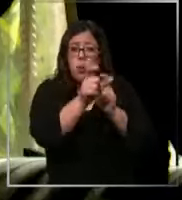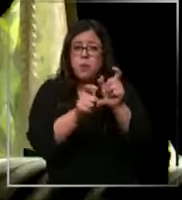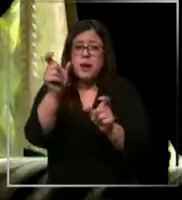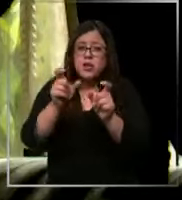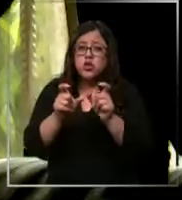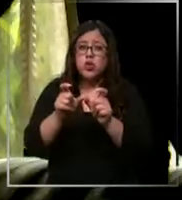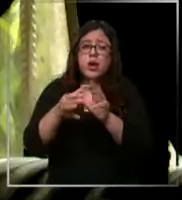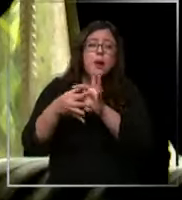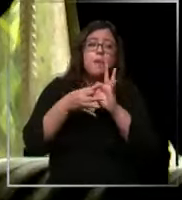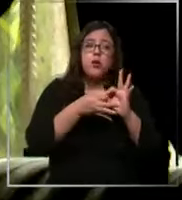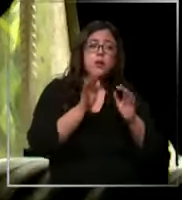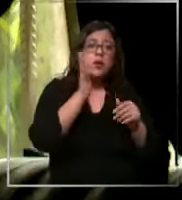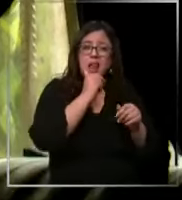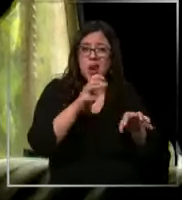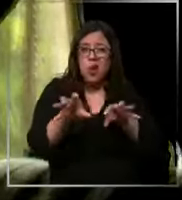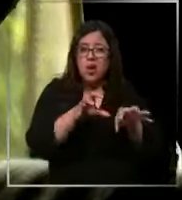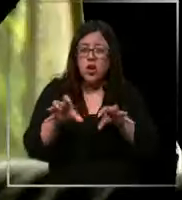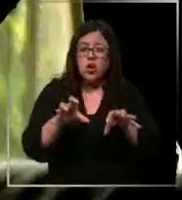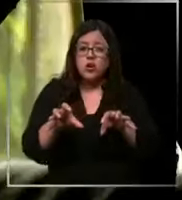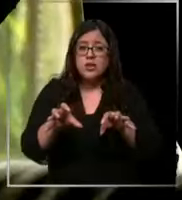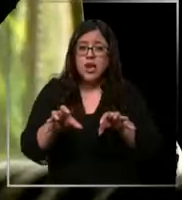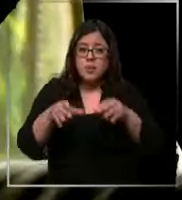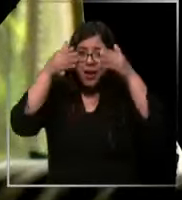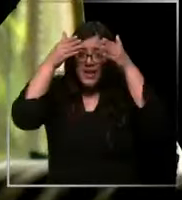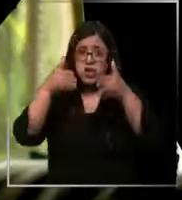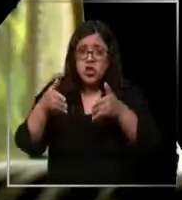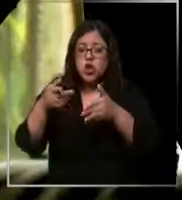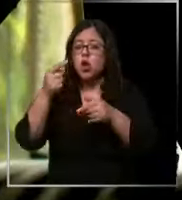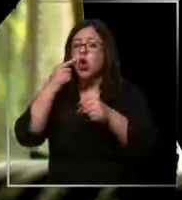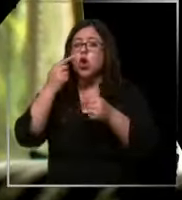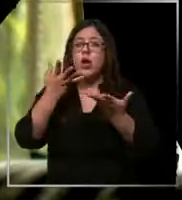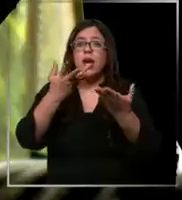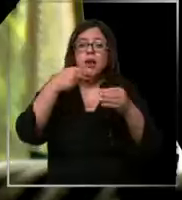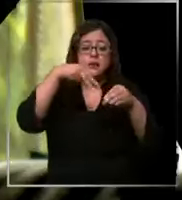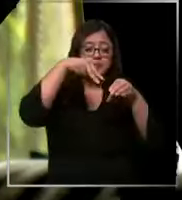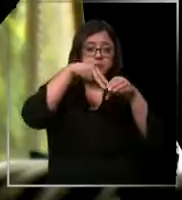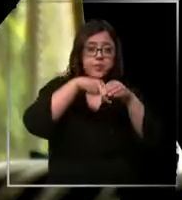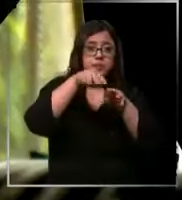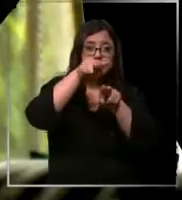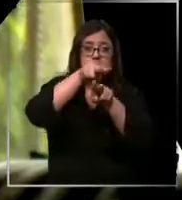a la a la falta de insumo los pabellones se comentan que faltan insumo que tienen